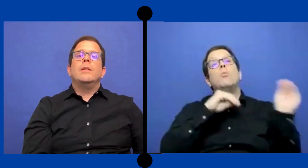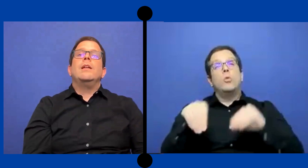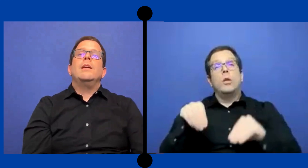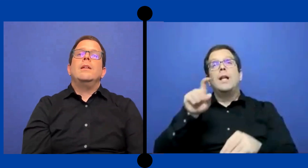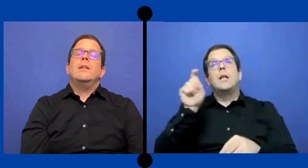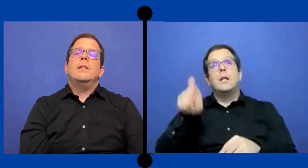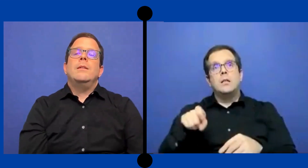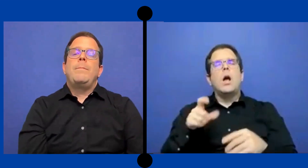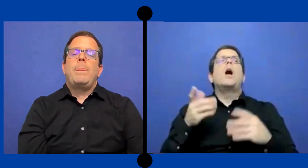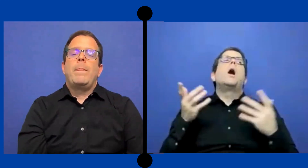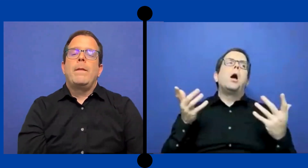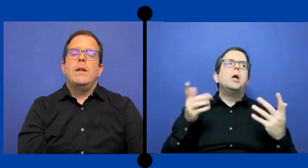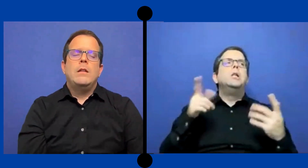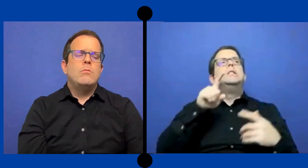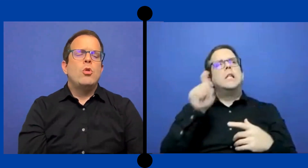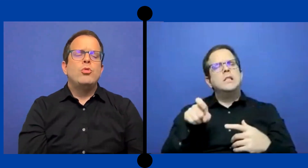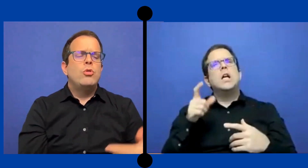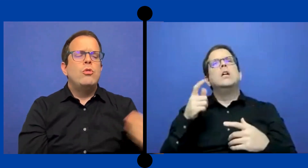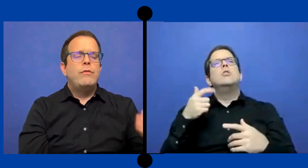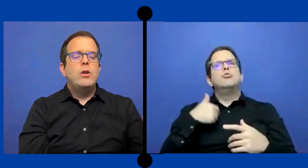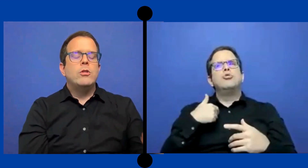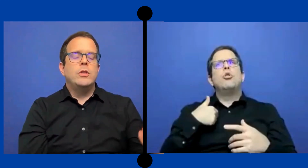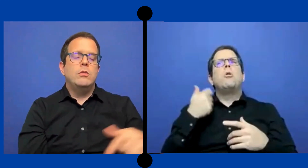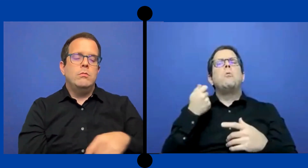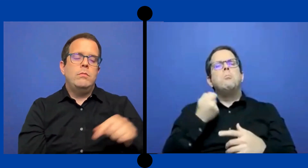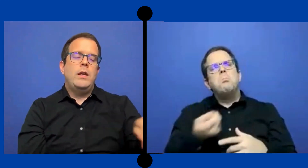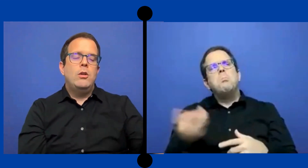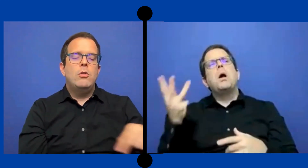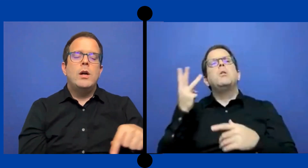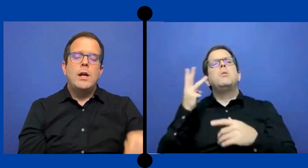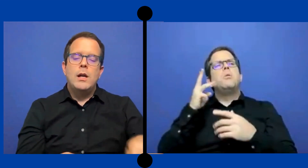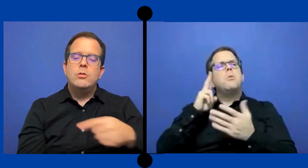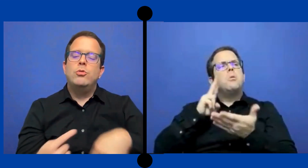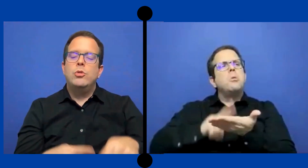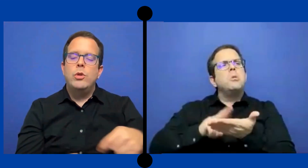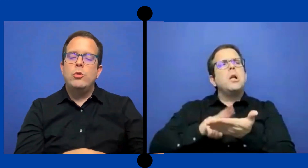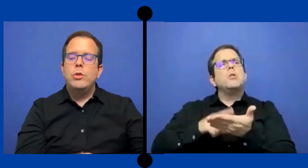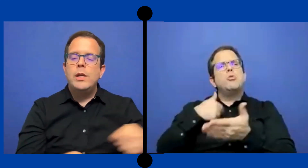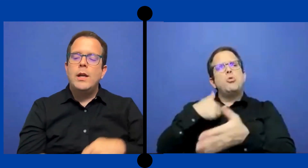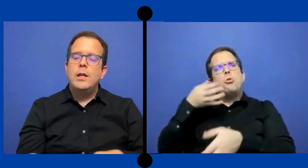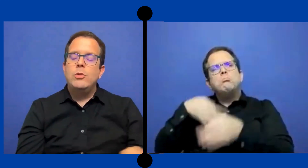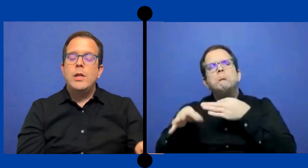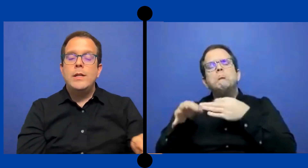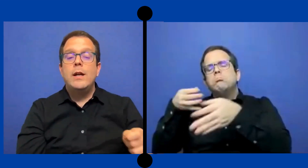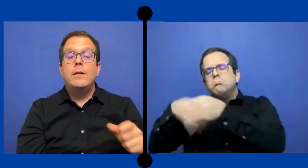de No fijo, si no he ido a sustituir un día ... aqui y un día alla